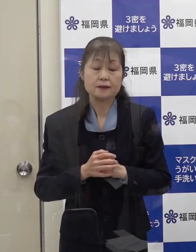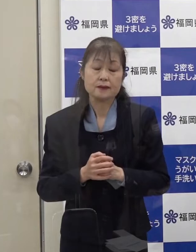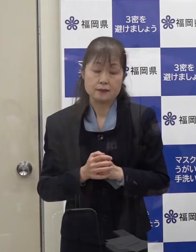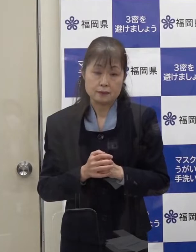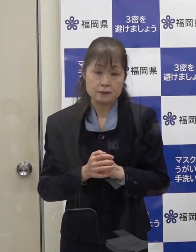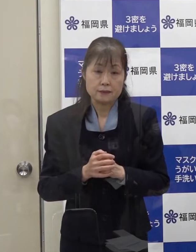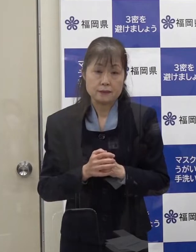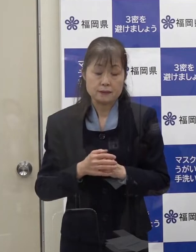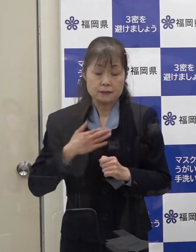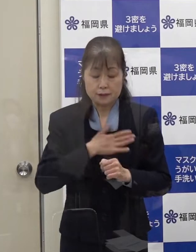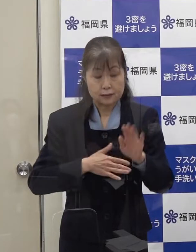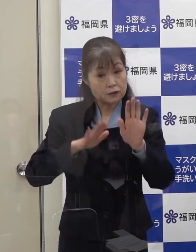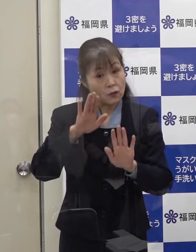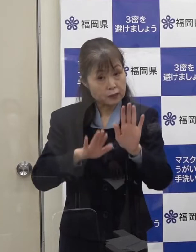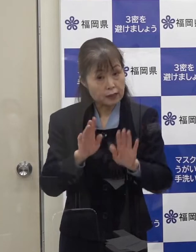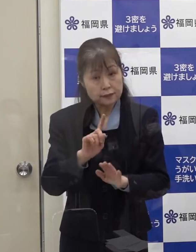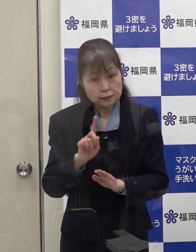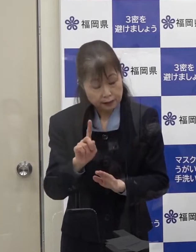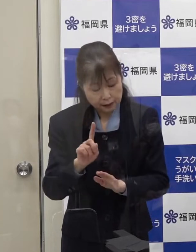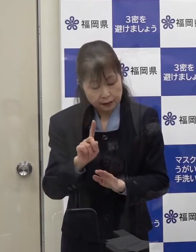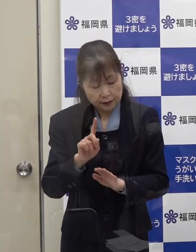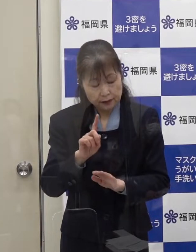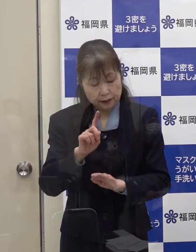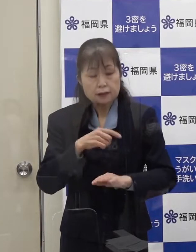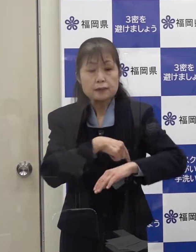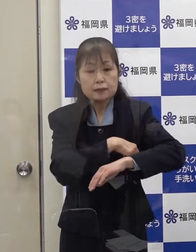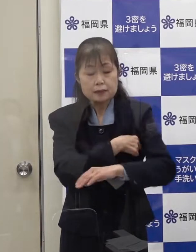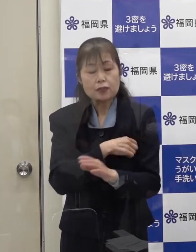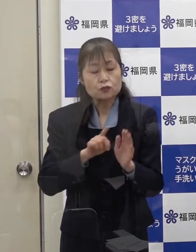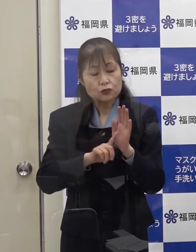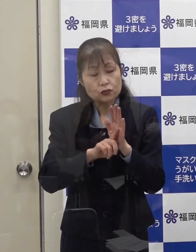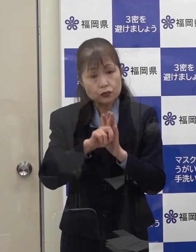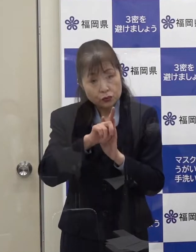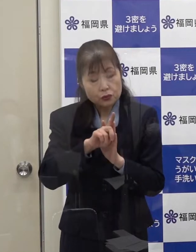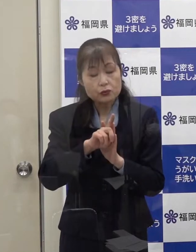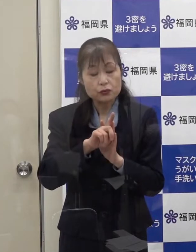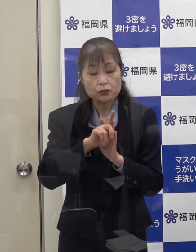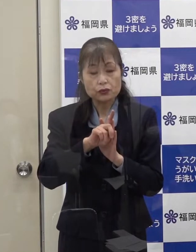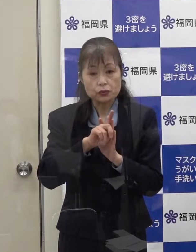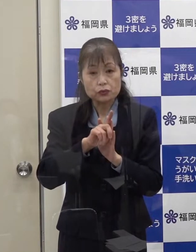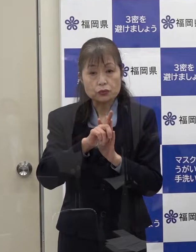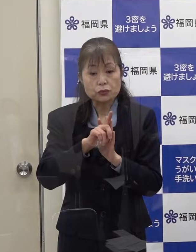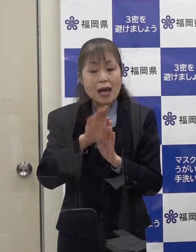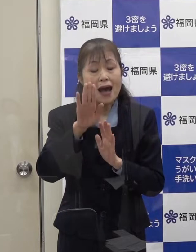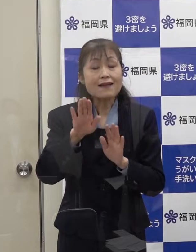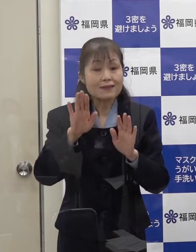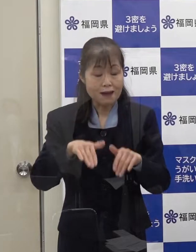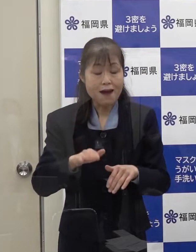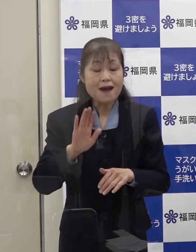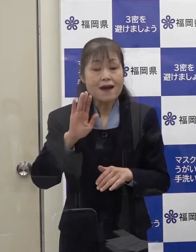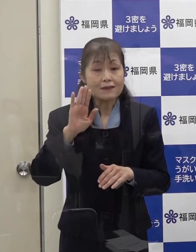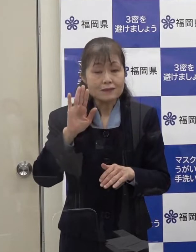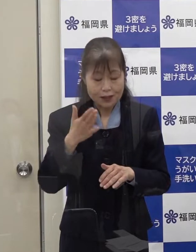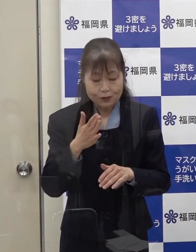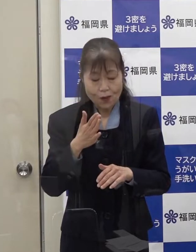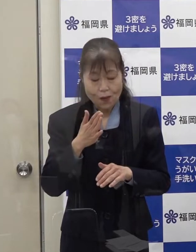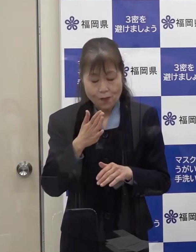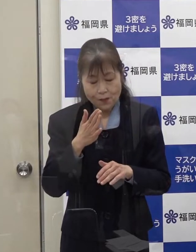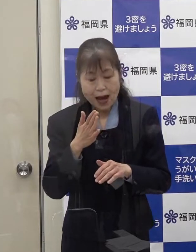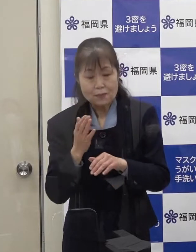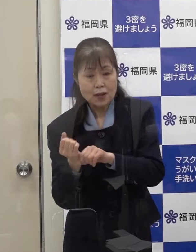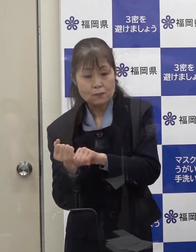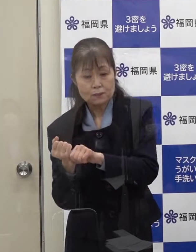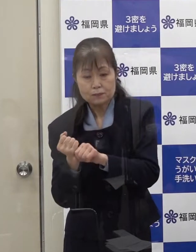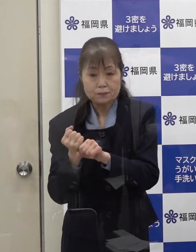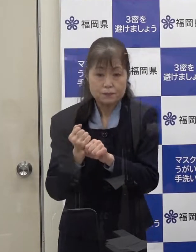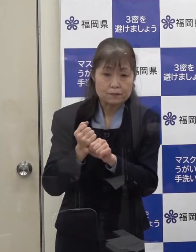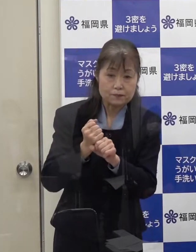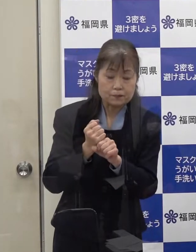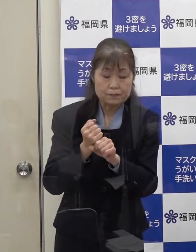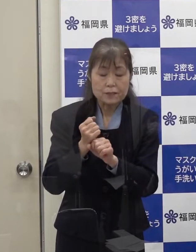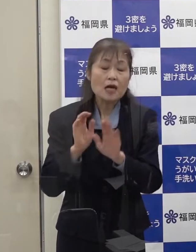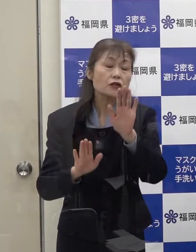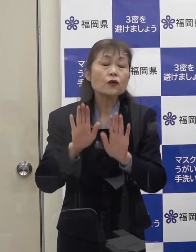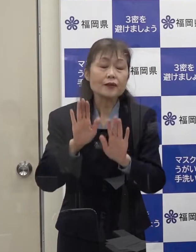容体は 発熱が見られたものの 改善傾向にあると聞いています